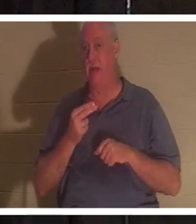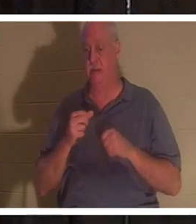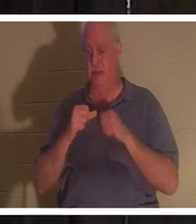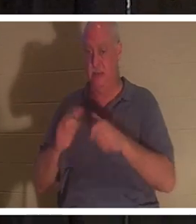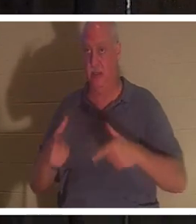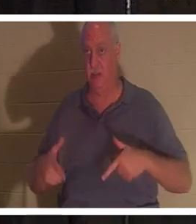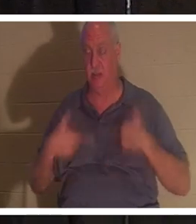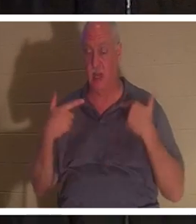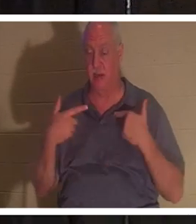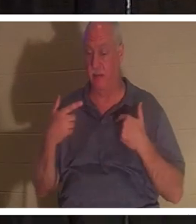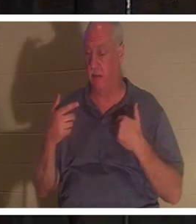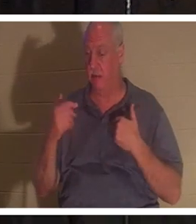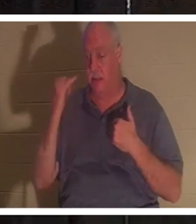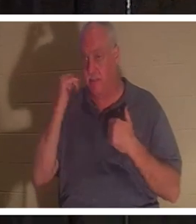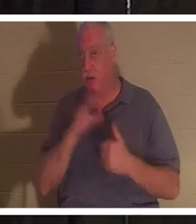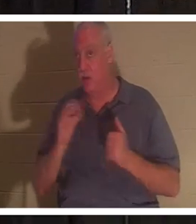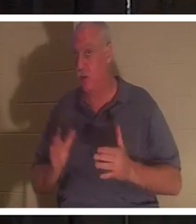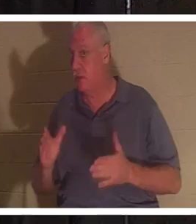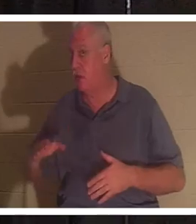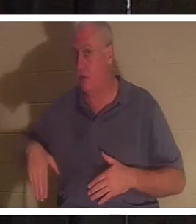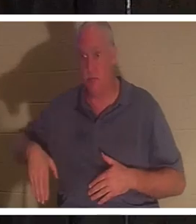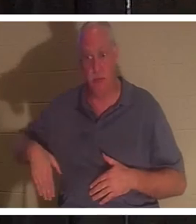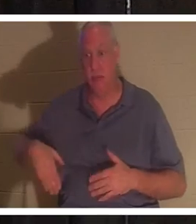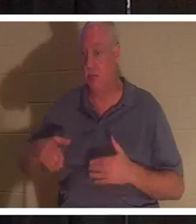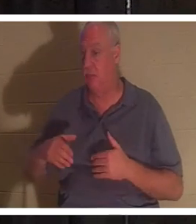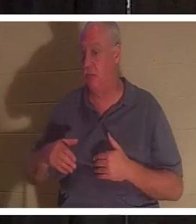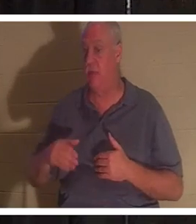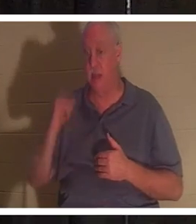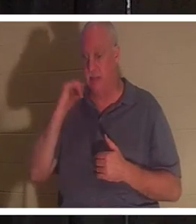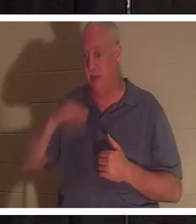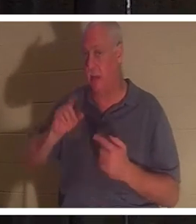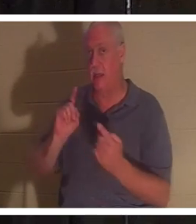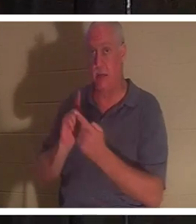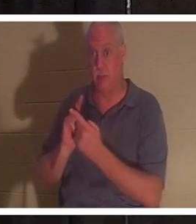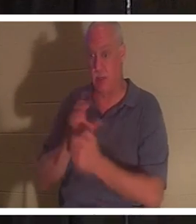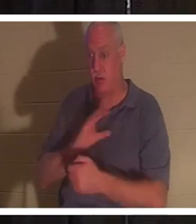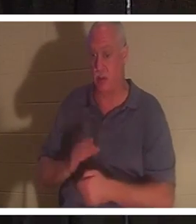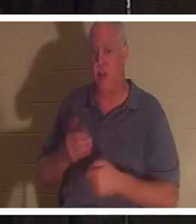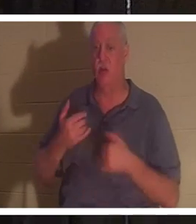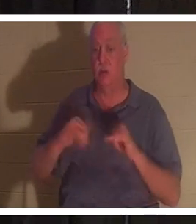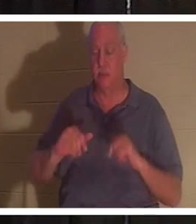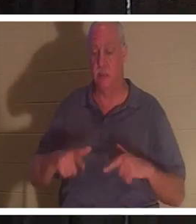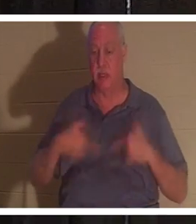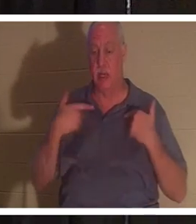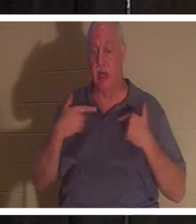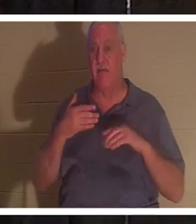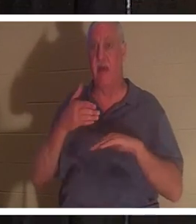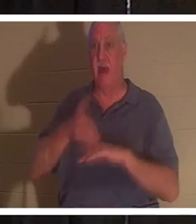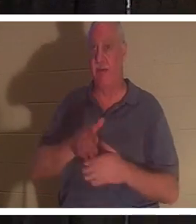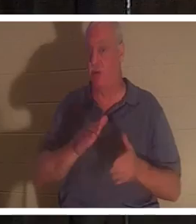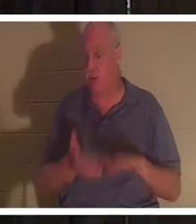या नहीं। यदि आप अभी तक ईसा मसीह से नहीं मिले हैं, तो आप मृत्यु के बाद भी जीवित रहेंगे। तुम्हारा शरीर जमीन में समा जायेगा .